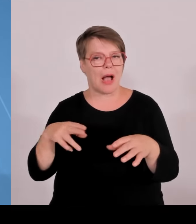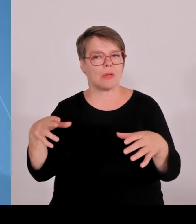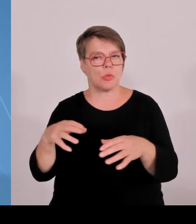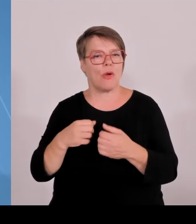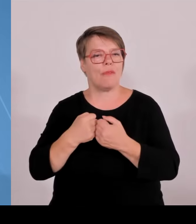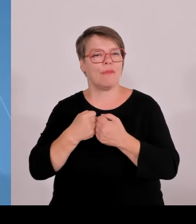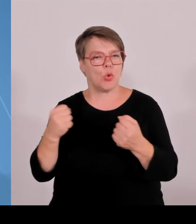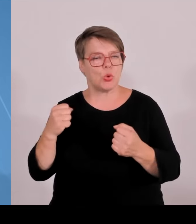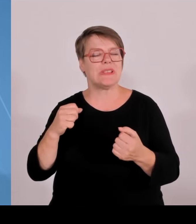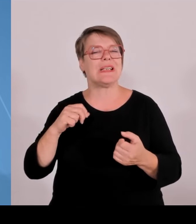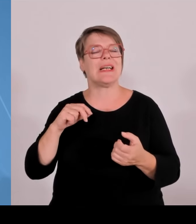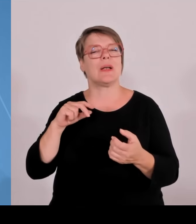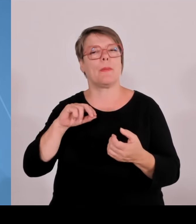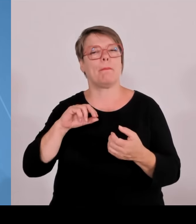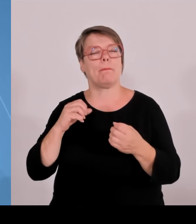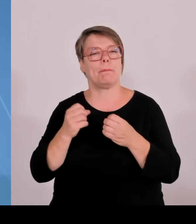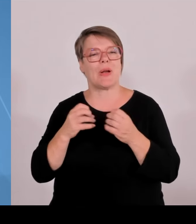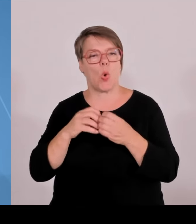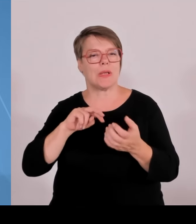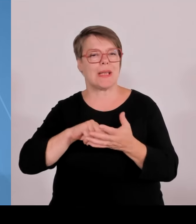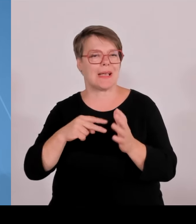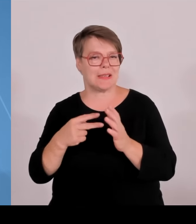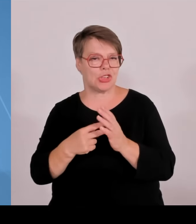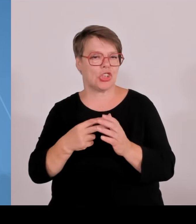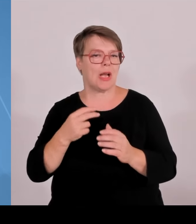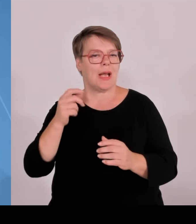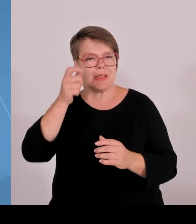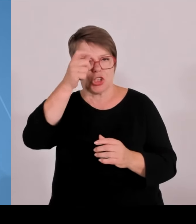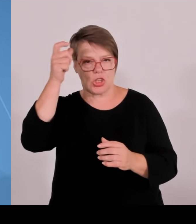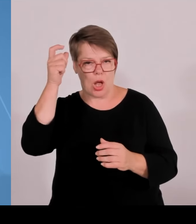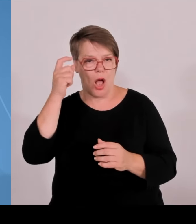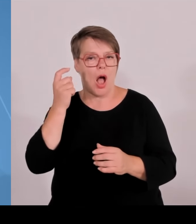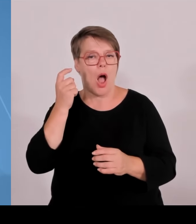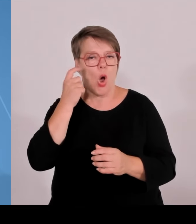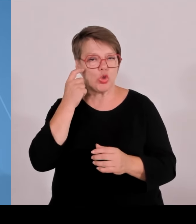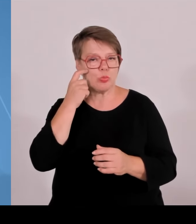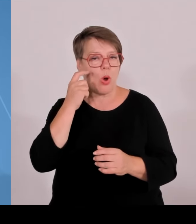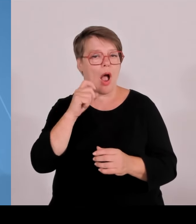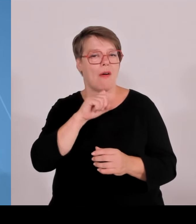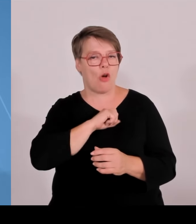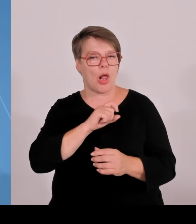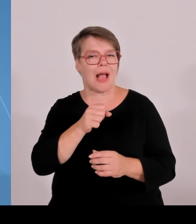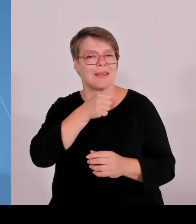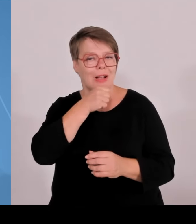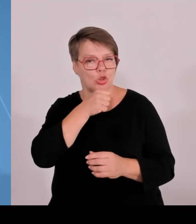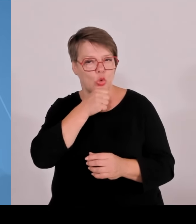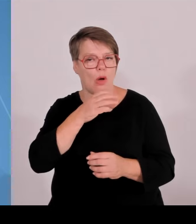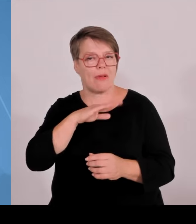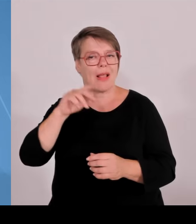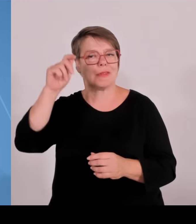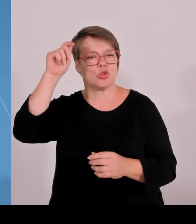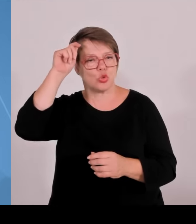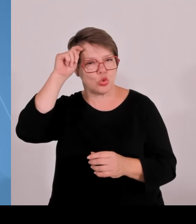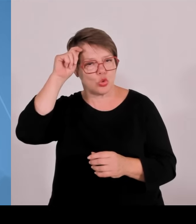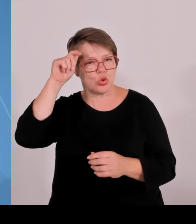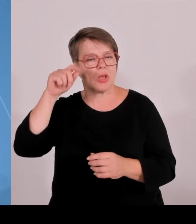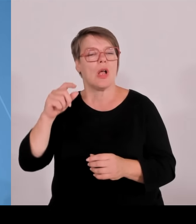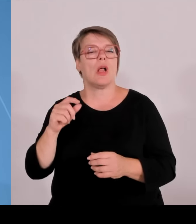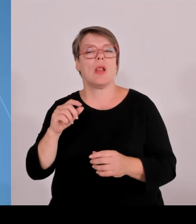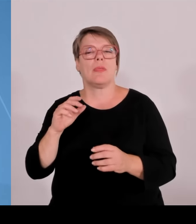Promotionsrecht verleihen, das heißt können ihren eigenen wissenschaftlichen Nachwuchs in Zukunft auch selbst ausbilden. Eine ganz wichtige Weichenstellung